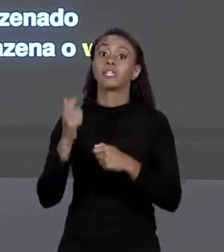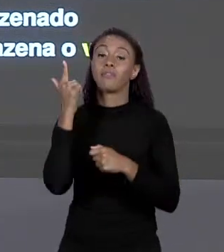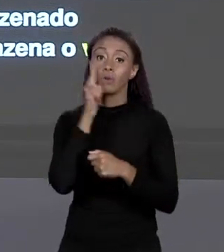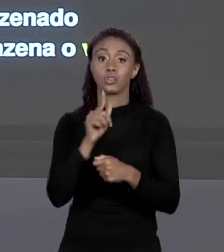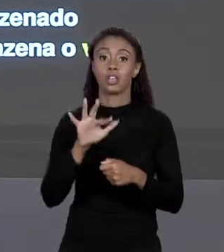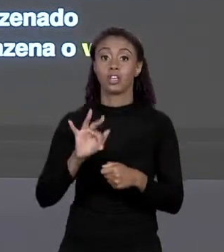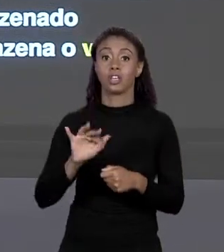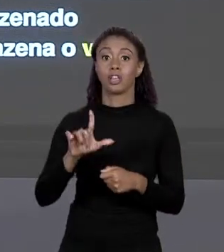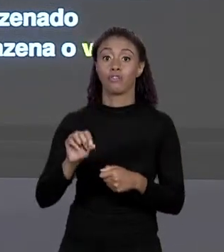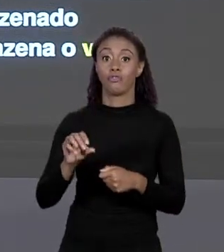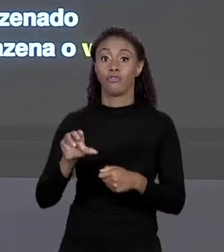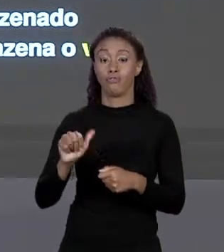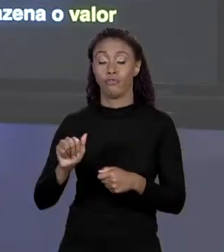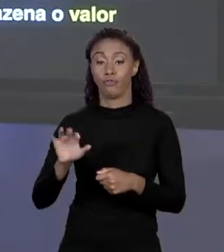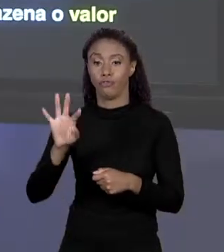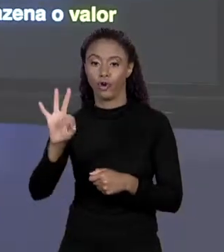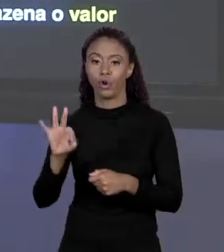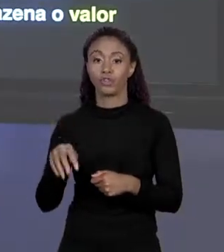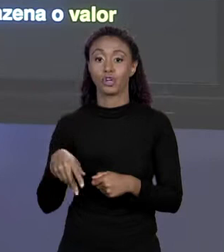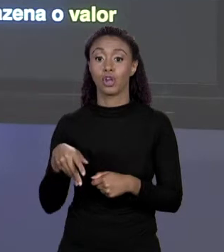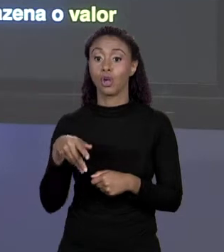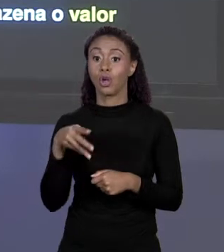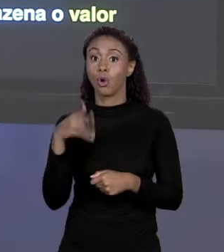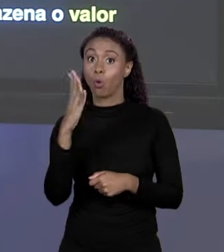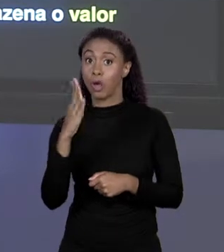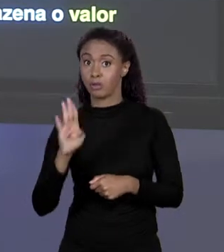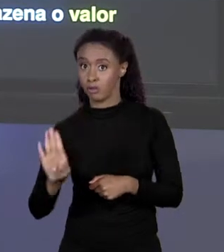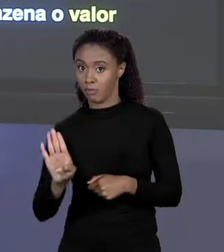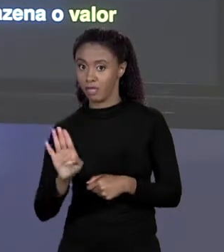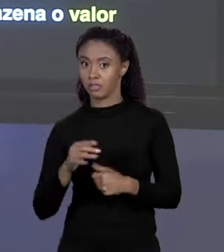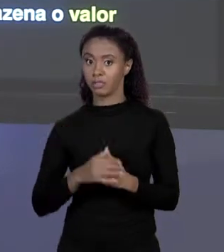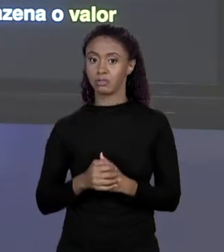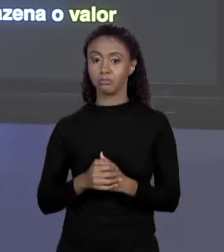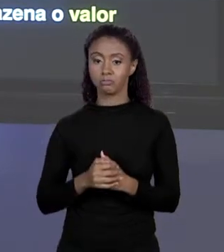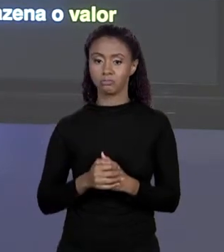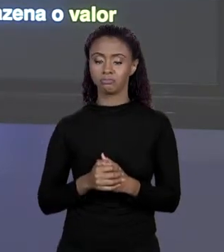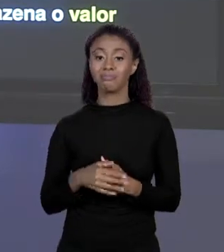BYTES. O ENDEREÇO DESSA VARIÁVEL O COMPILADOR CONHECE